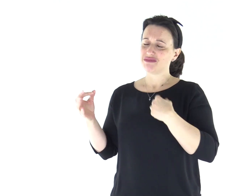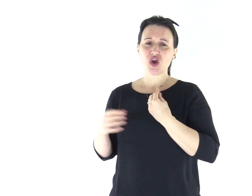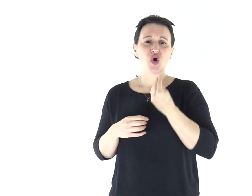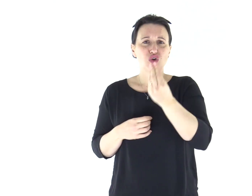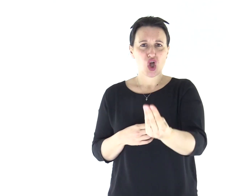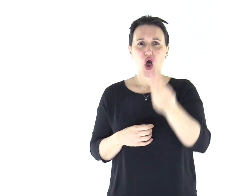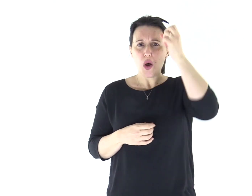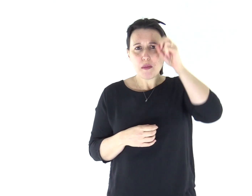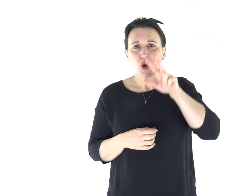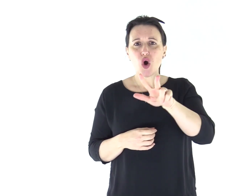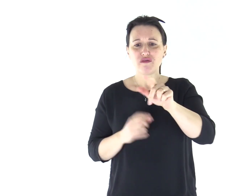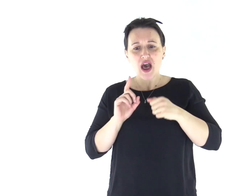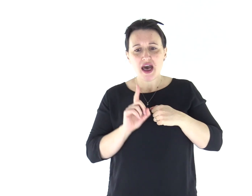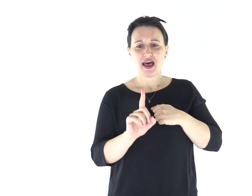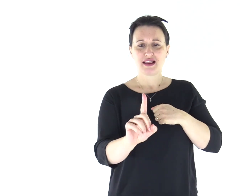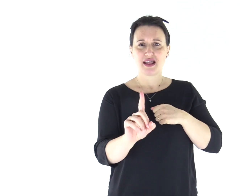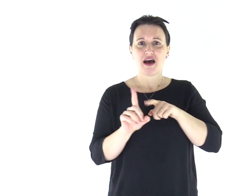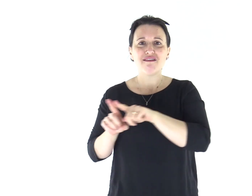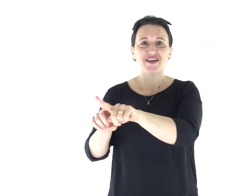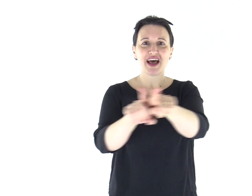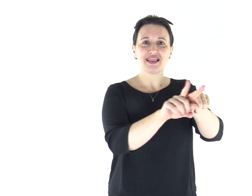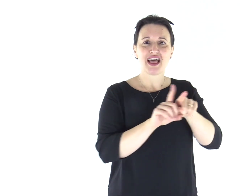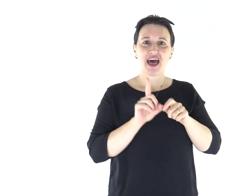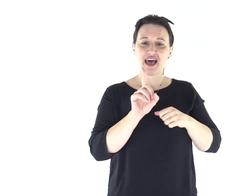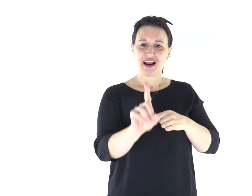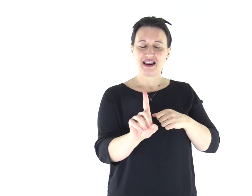Io susciterò loro un profeta in mezzo ai loro fratelli